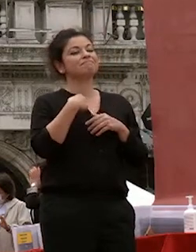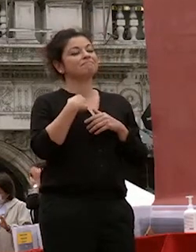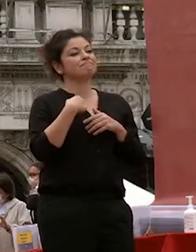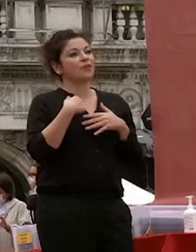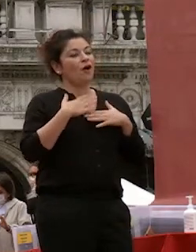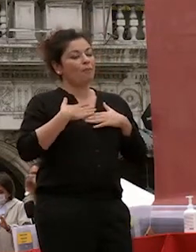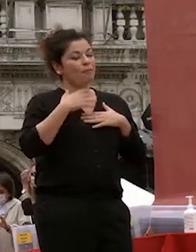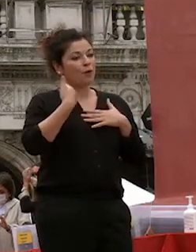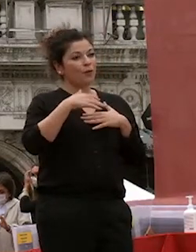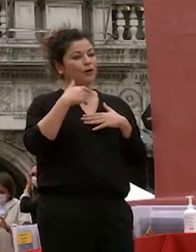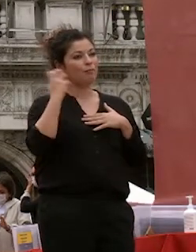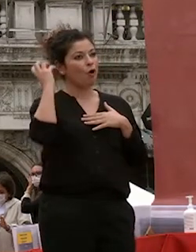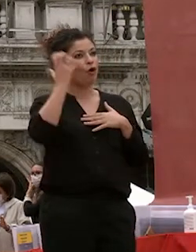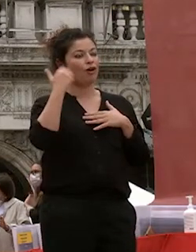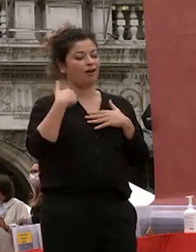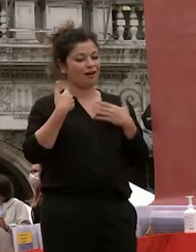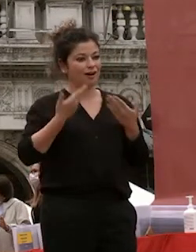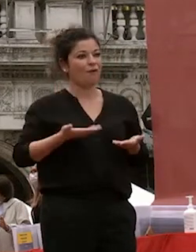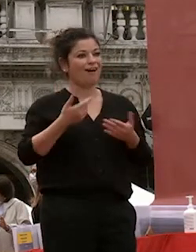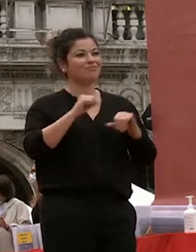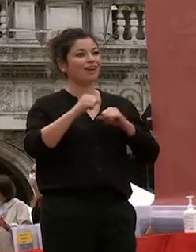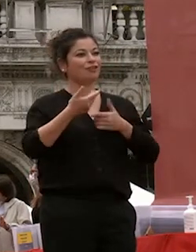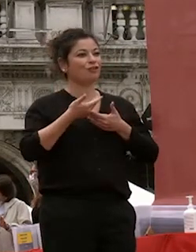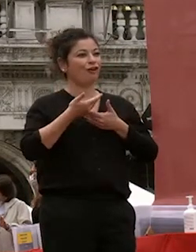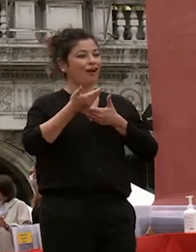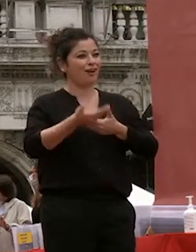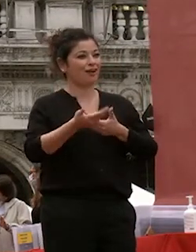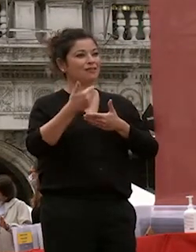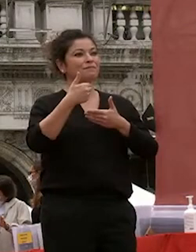essere stata invitata dal rettore e potervi dare un saluto ancor prima del